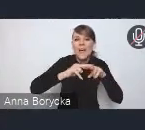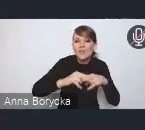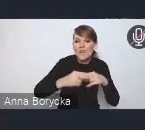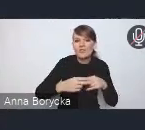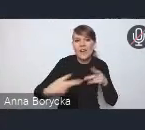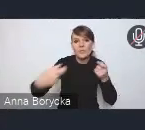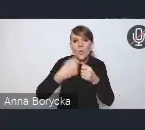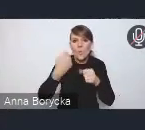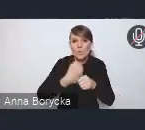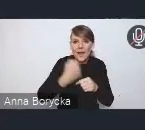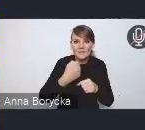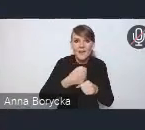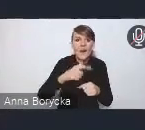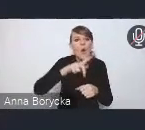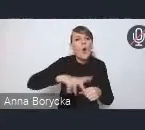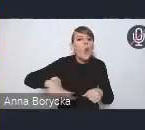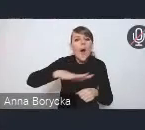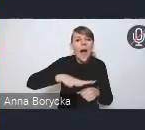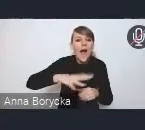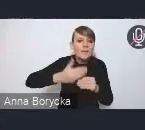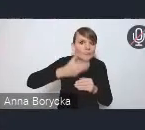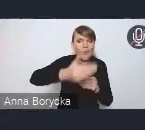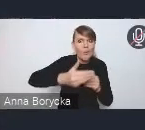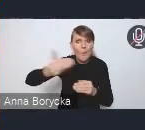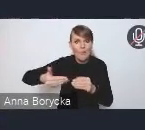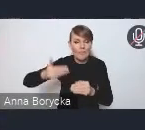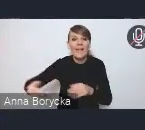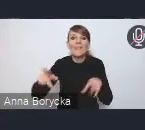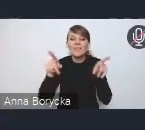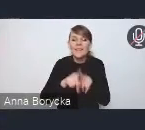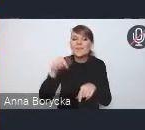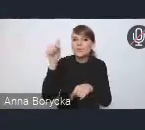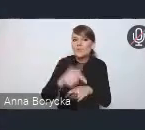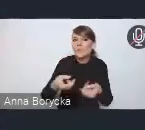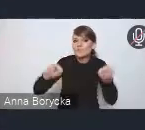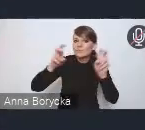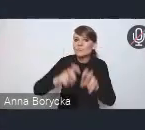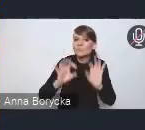a także stworzenie adekwatnych rozwiązań prawnych